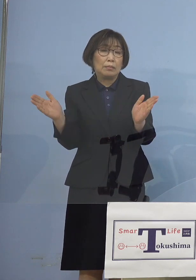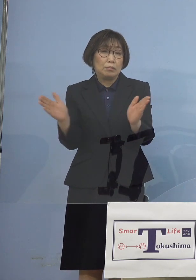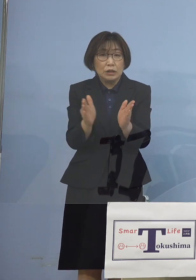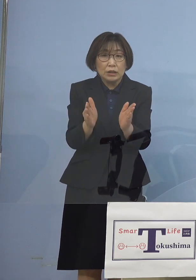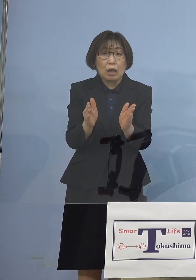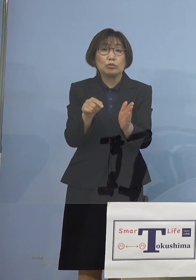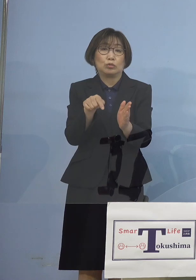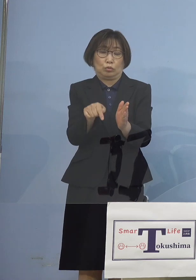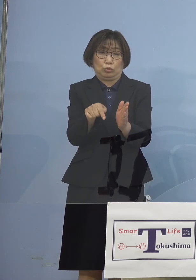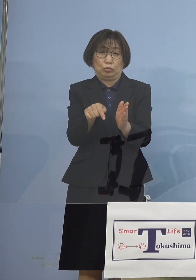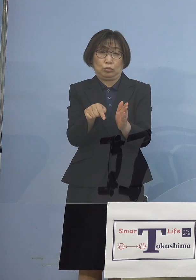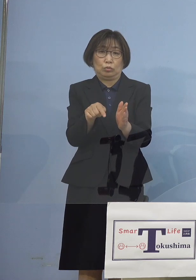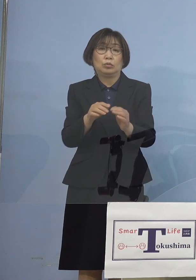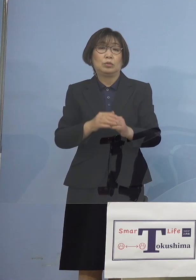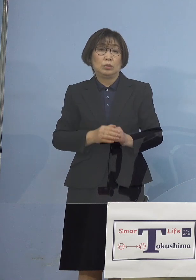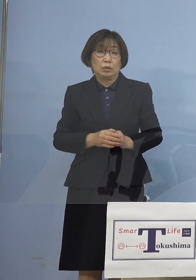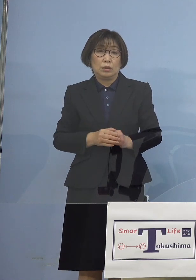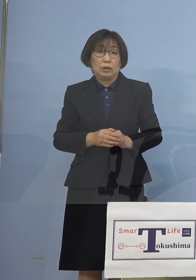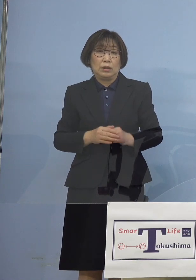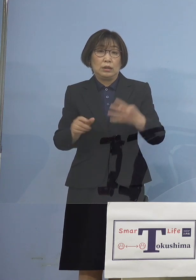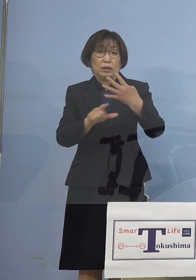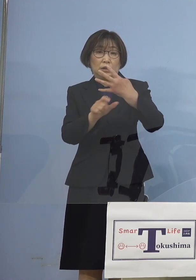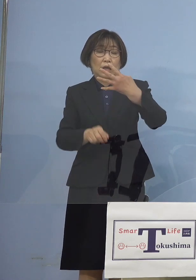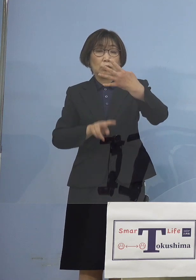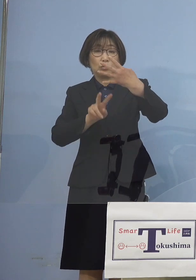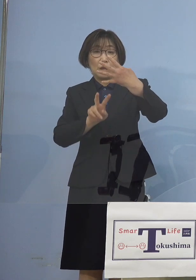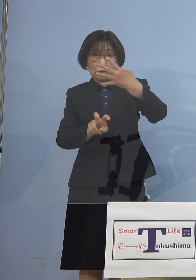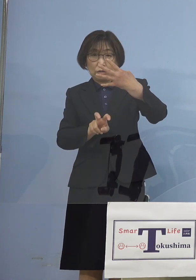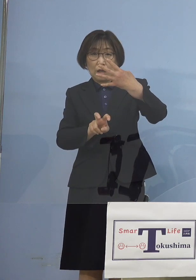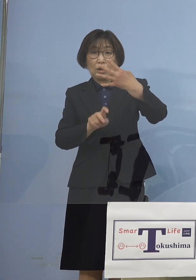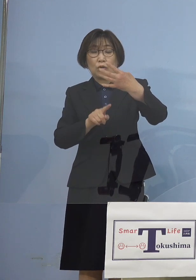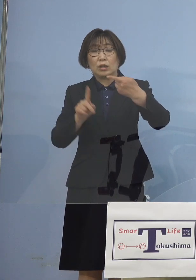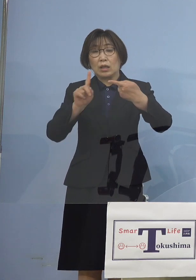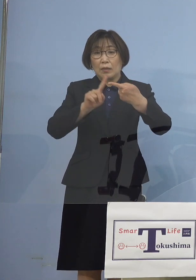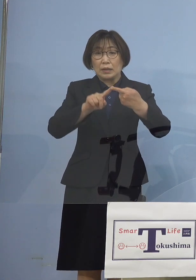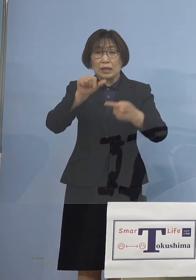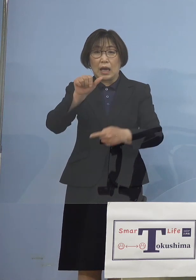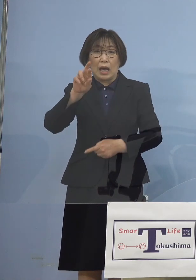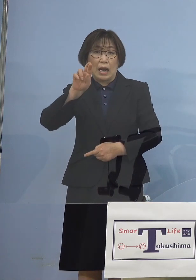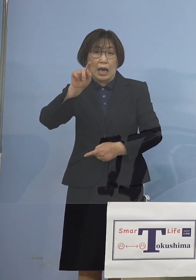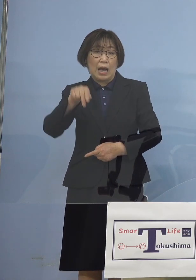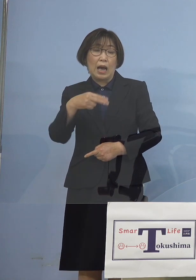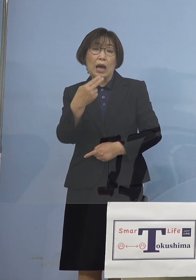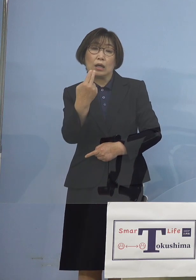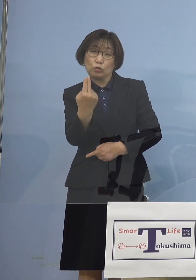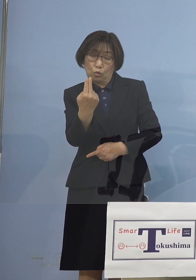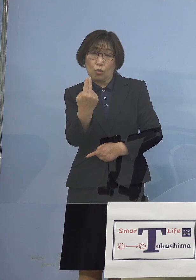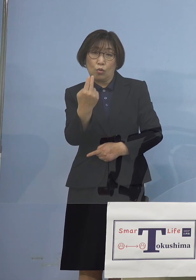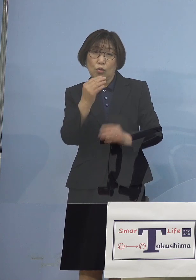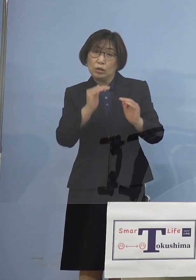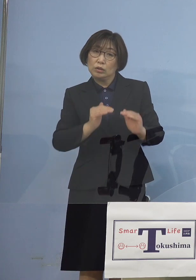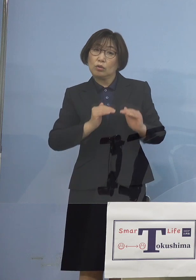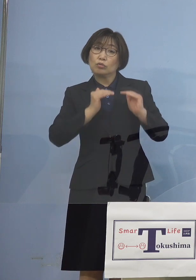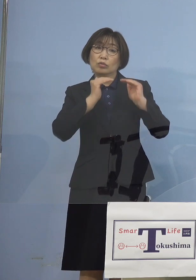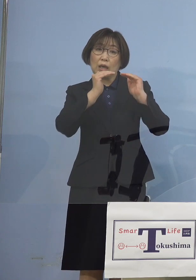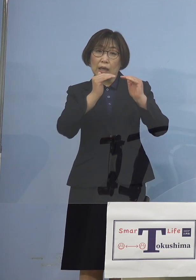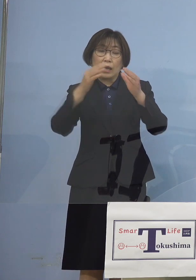そしてこの4月20日 これに合わせ アラートをさらに1つ上げさせていただいて 国でいうところの